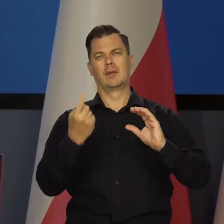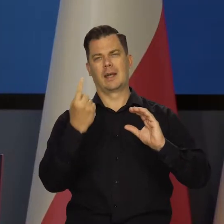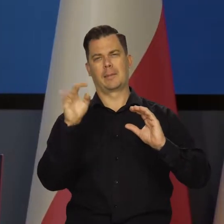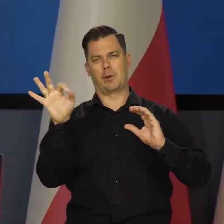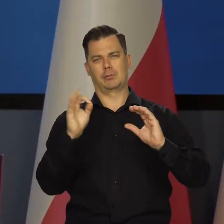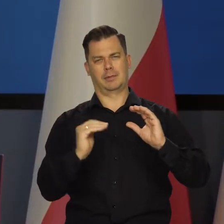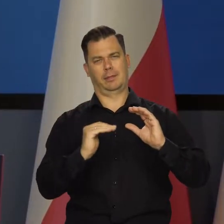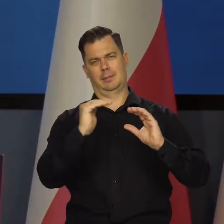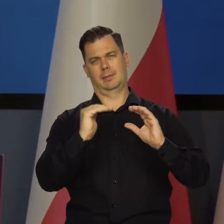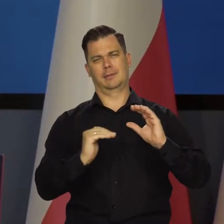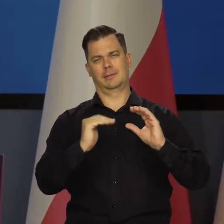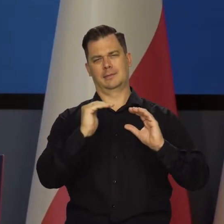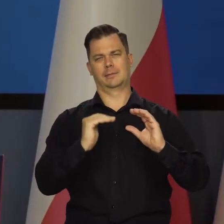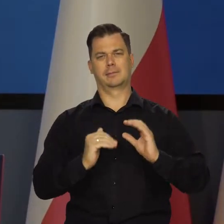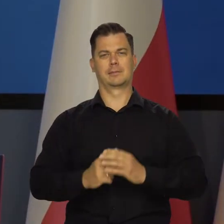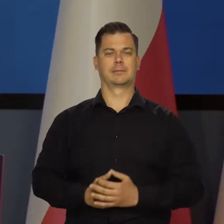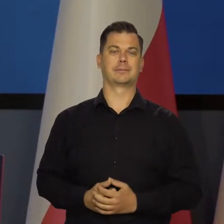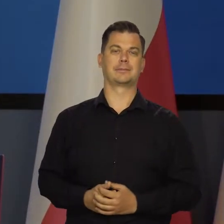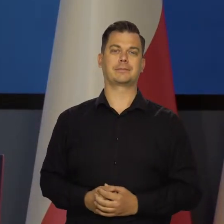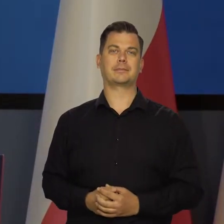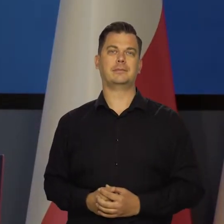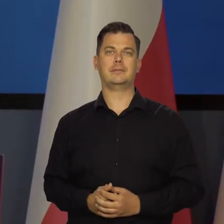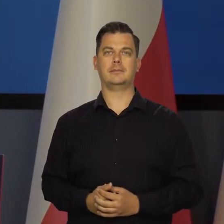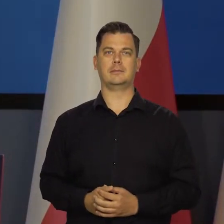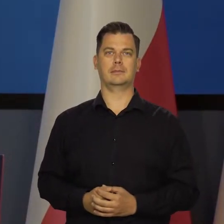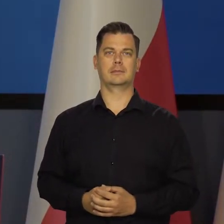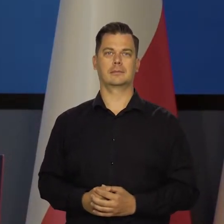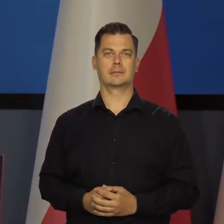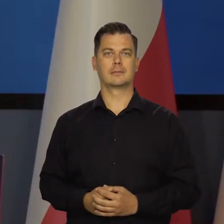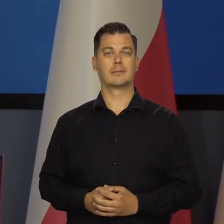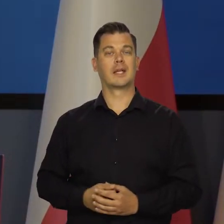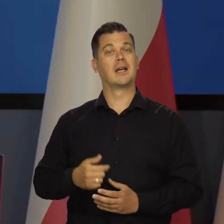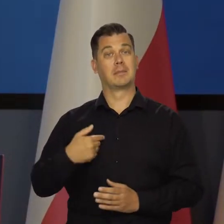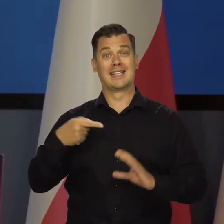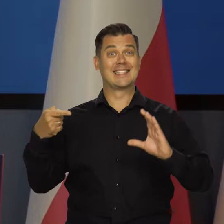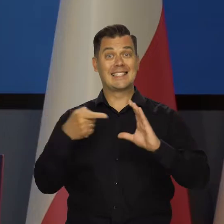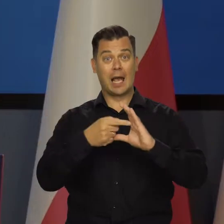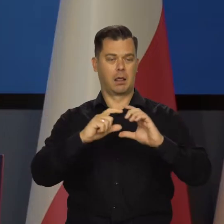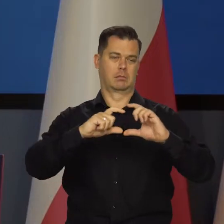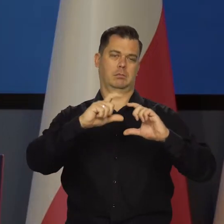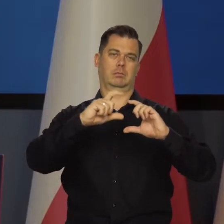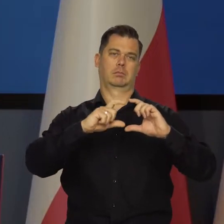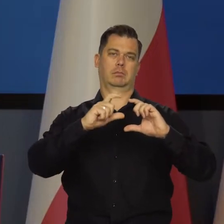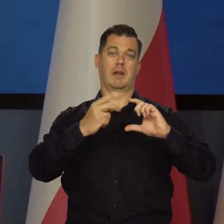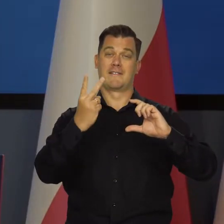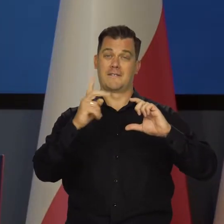Ta strefa wokół, wokół celu traktujemy cel razem